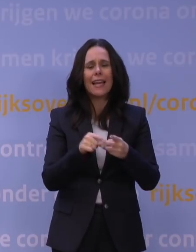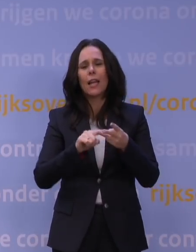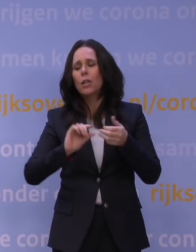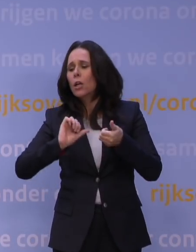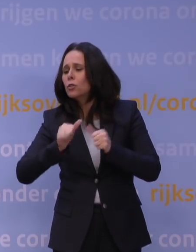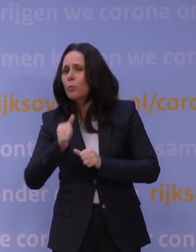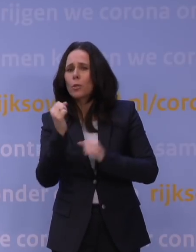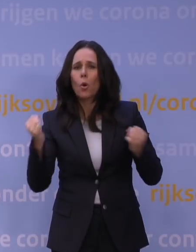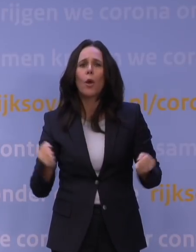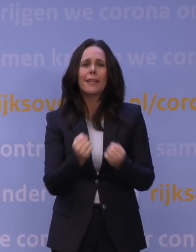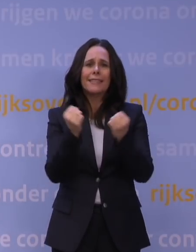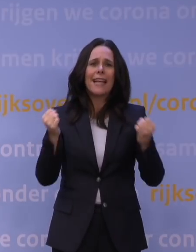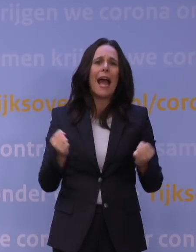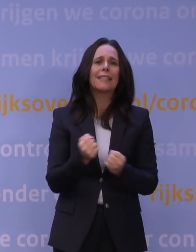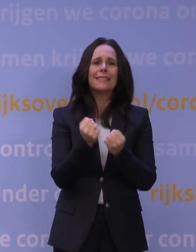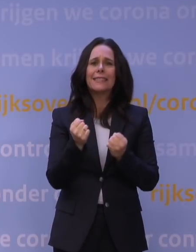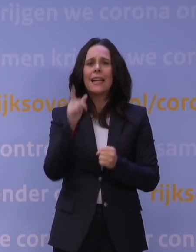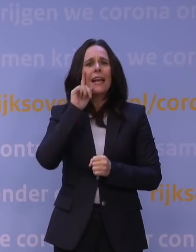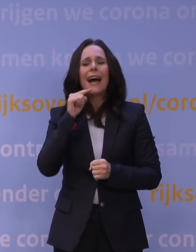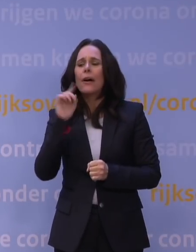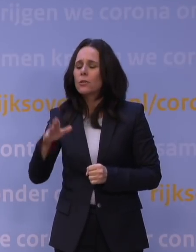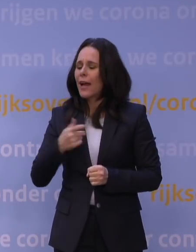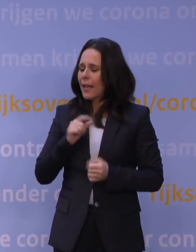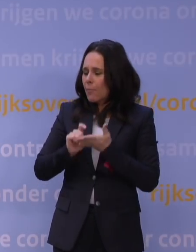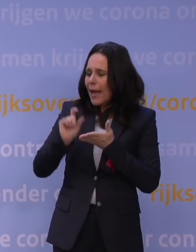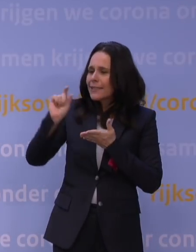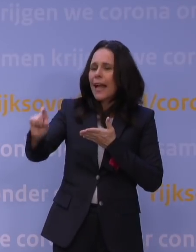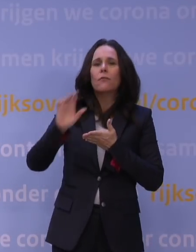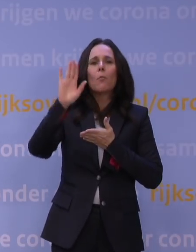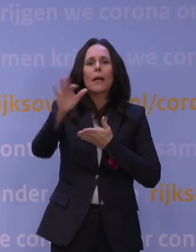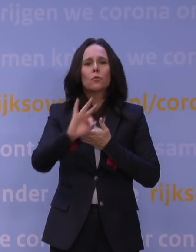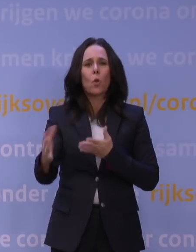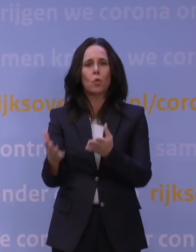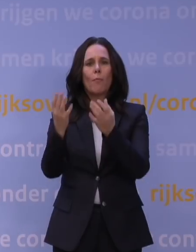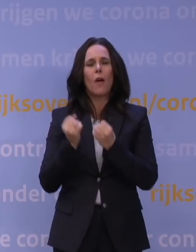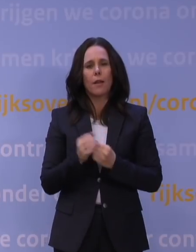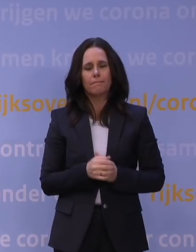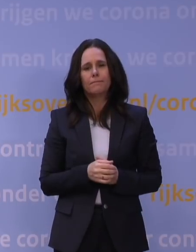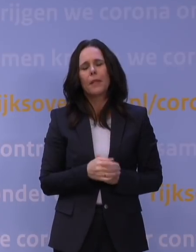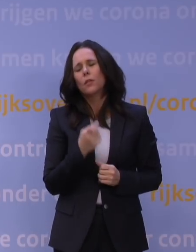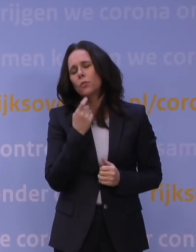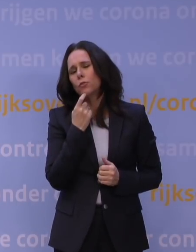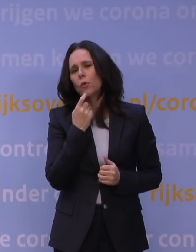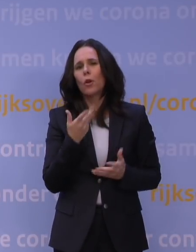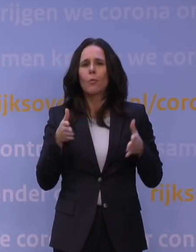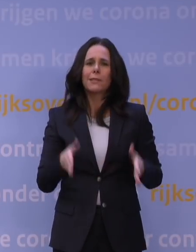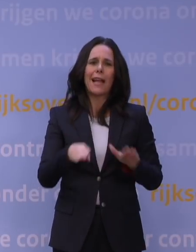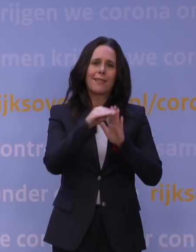en voor tegemoetkoming aan ouders van de eigen bijdrage voor buitenschoolse opvang. En natuurlijk blijven de bestaande regels gelden,